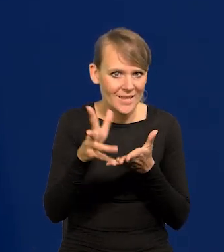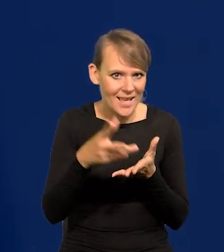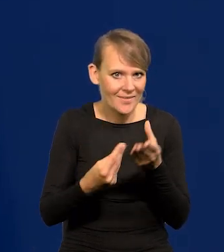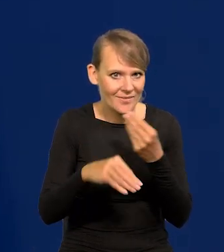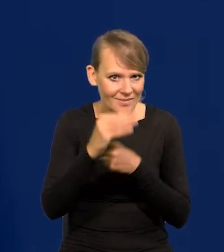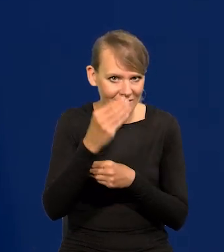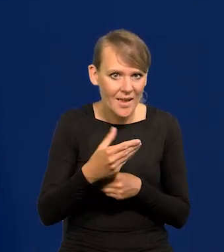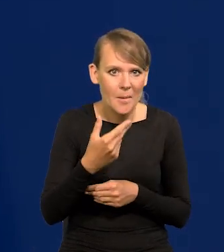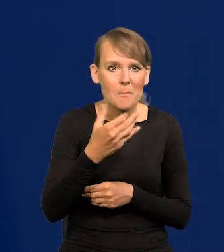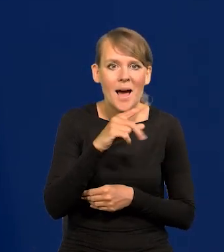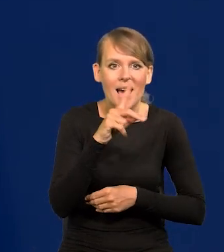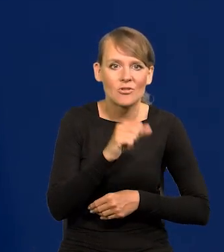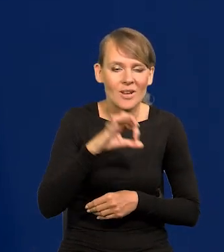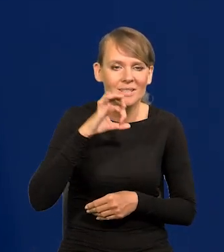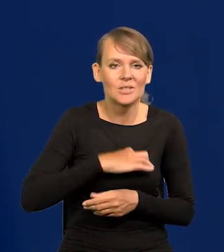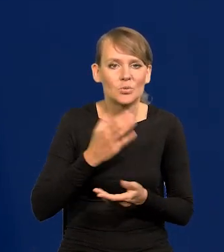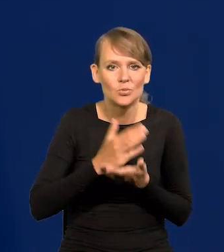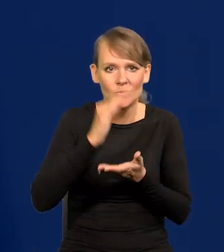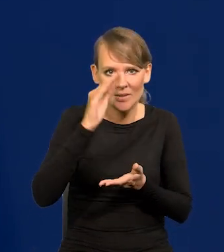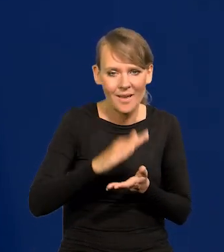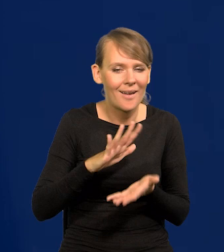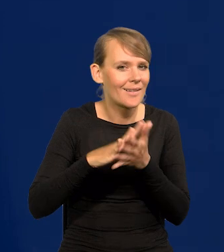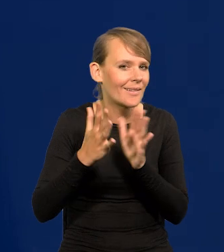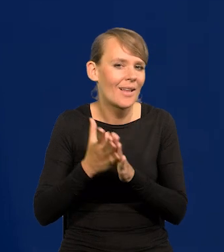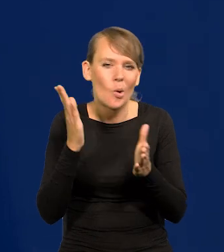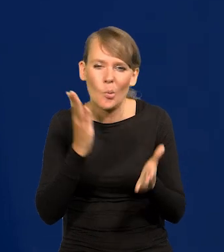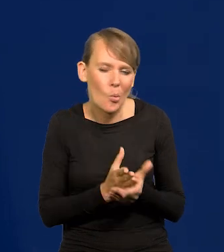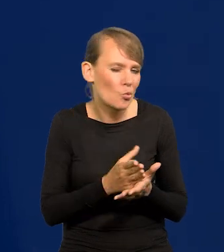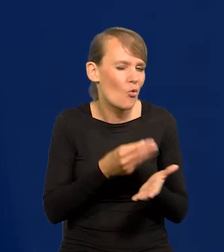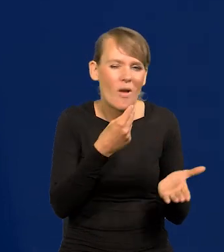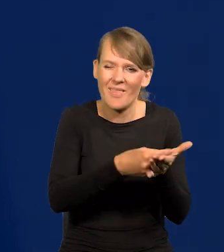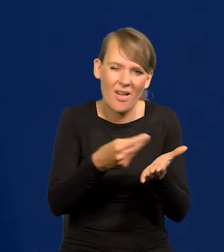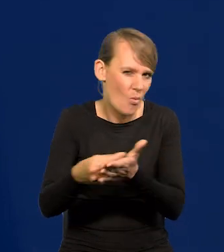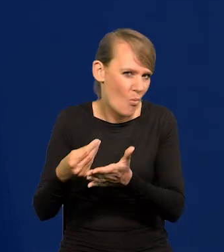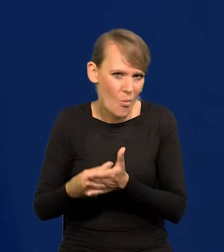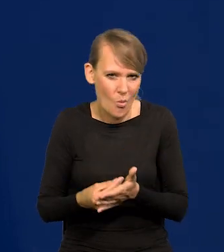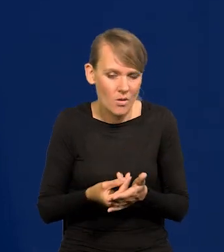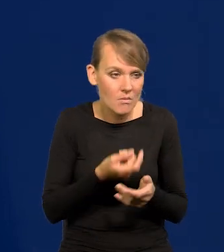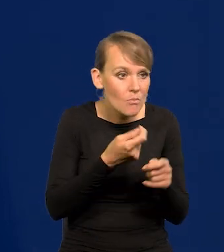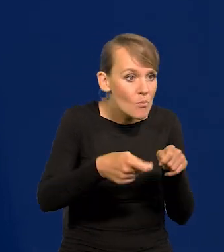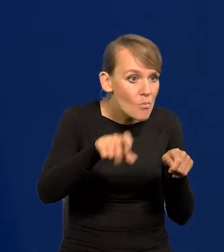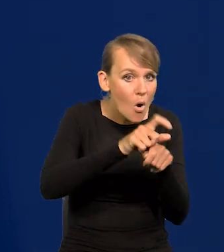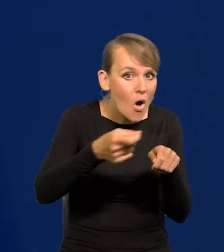marża zysku będzie już się zmniejsza, rynek już nie kupuje, nie akceptuję podwyższania cen.